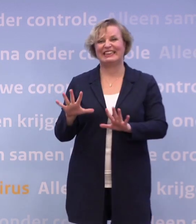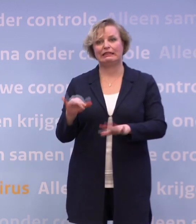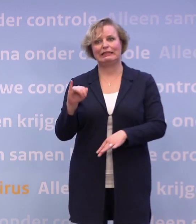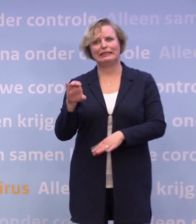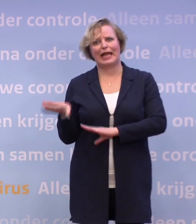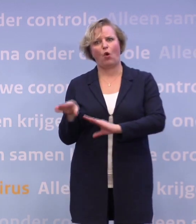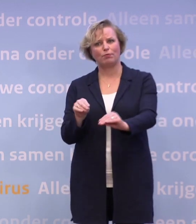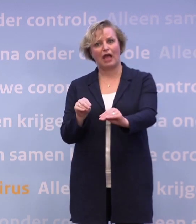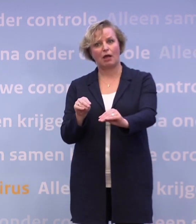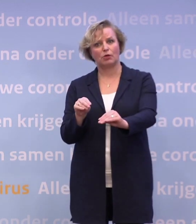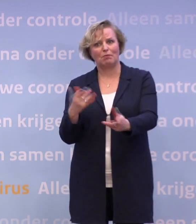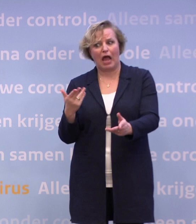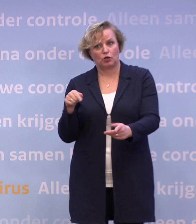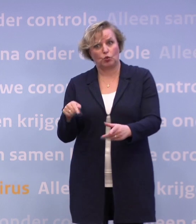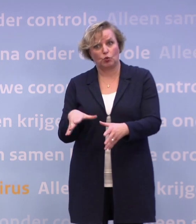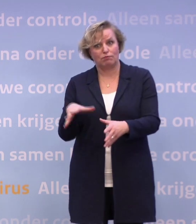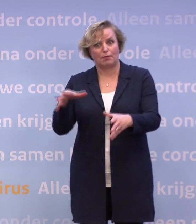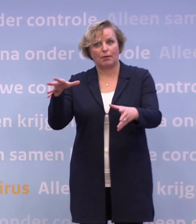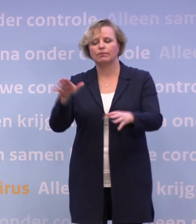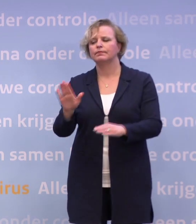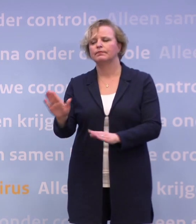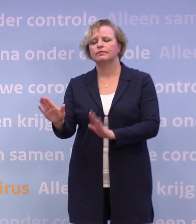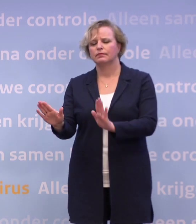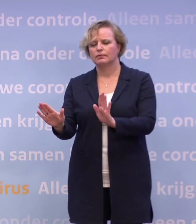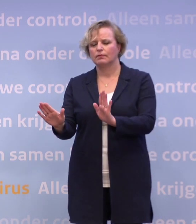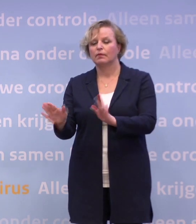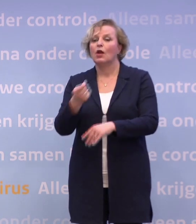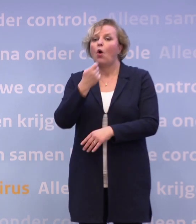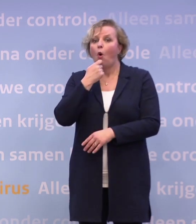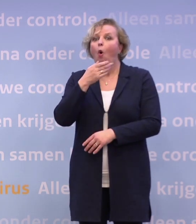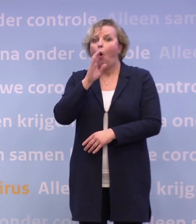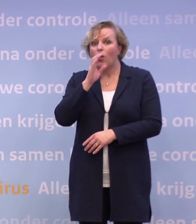Maar het is alleen maar aan het stijgen. Nee, nog een keer: in de horeca is al heel veel gedaan...